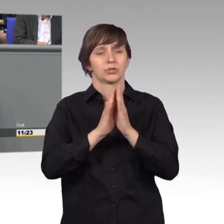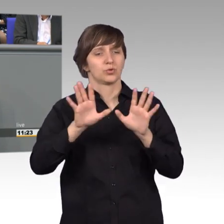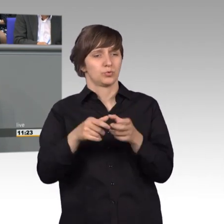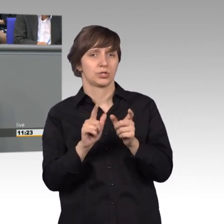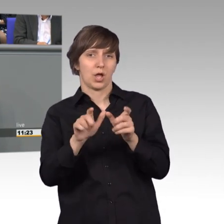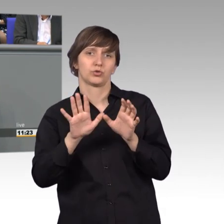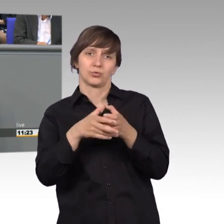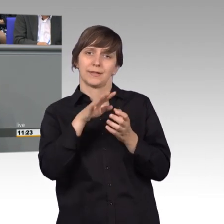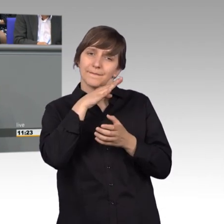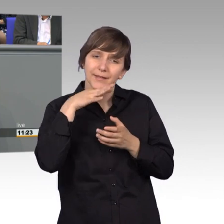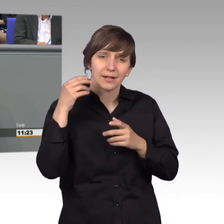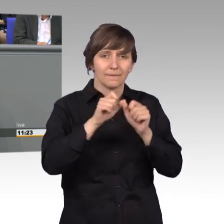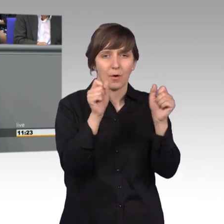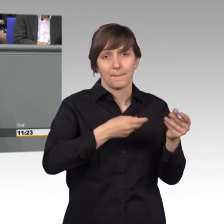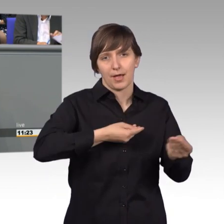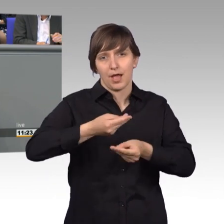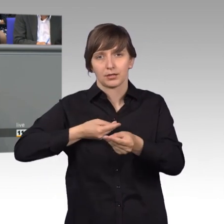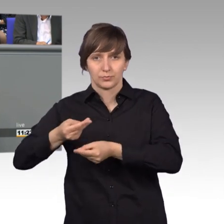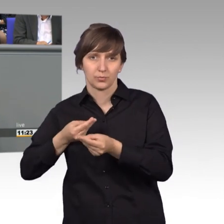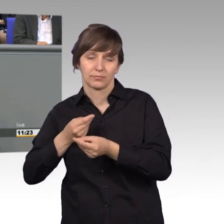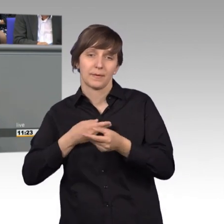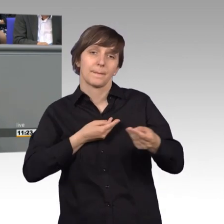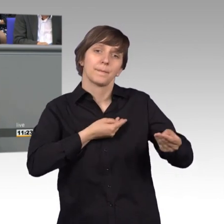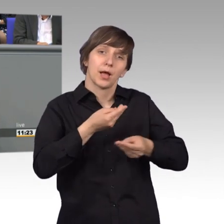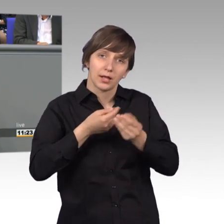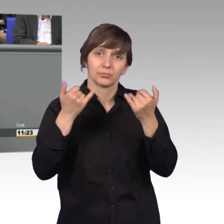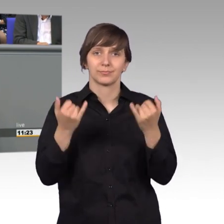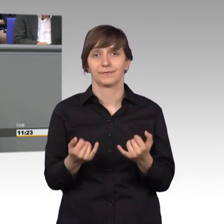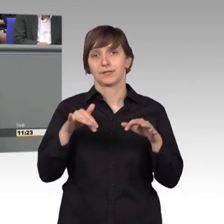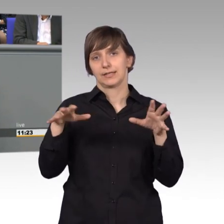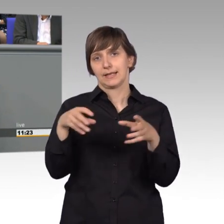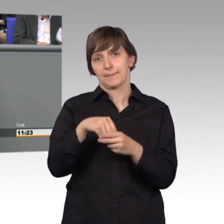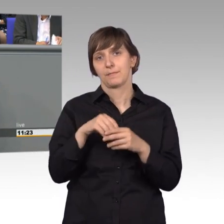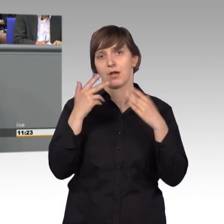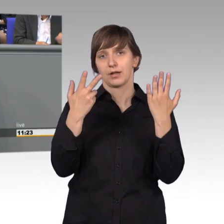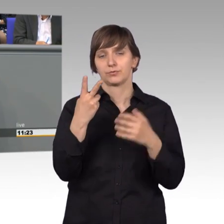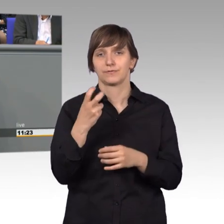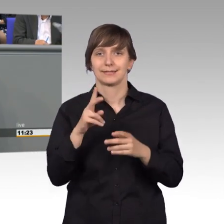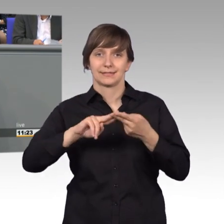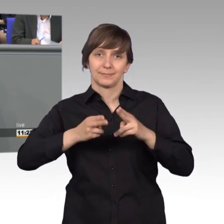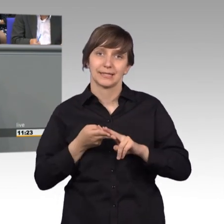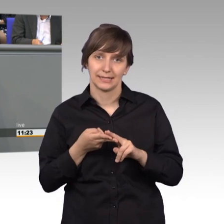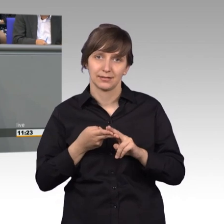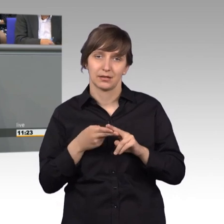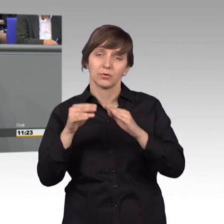Dabei werden wir in den Beratungen, 28 Mitglieder zurzeit, stark unterstützt von über 90 Mitarbeiterinnen und Mitarbeitern